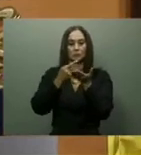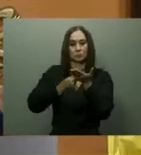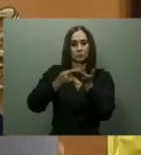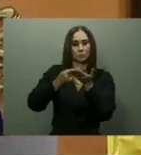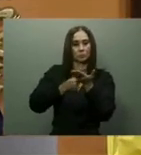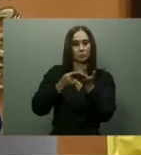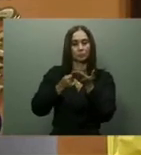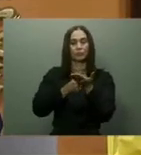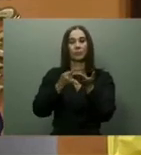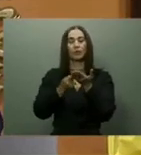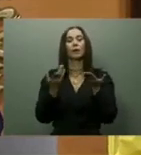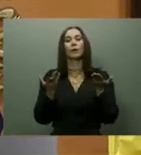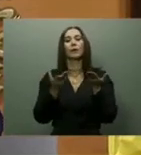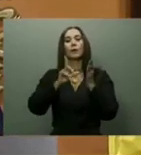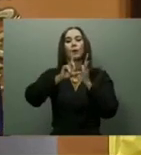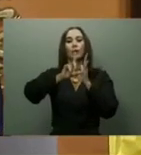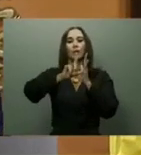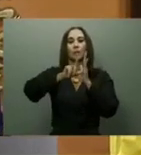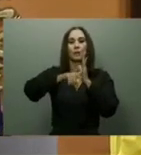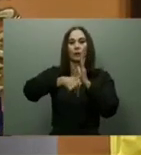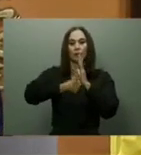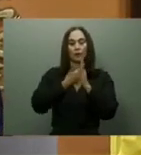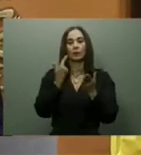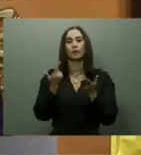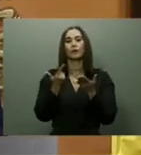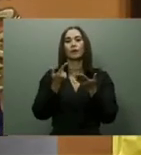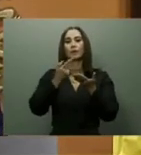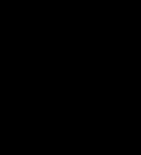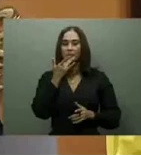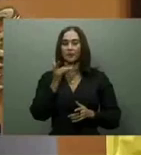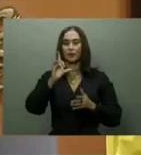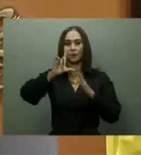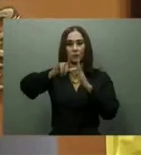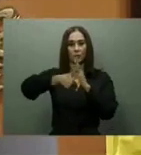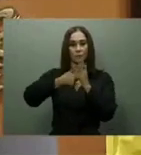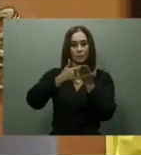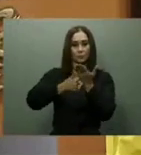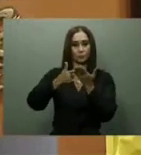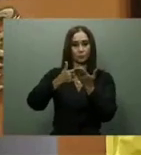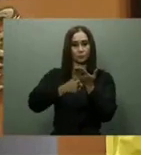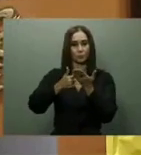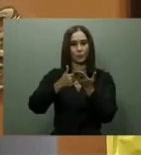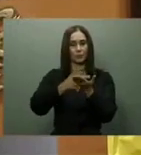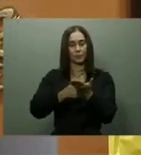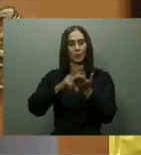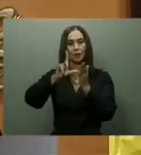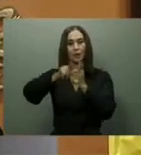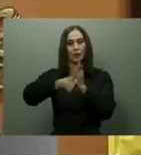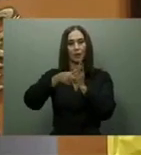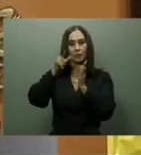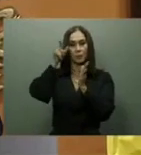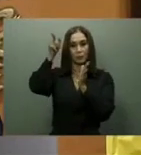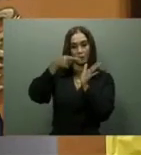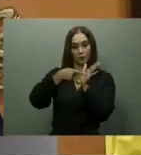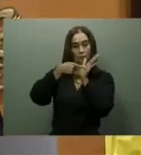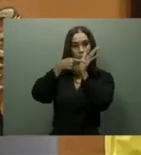Ayudas sociales. En su discurso ante los legisladores, el presidente afirmó que debido a la distorsión de precios